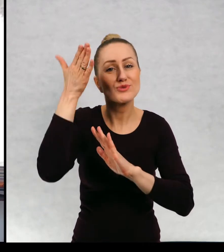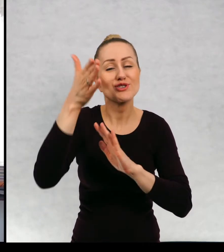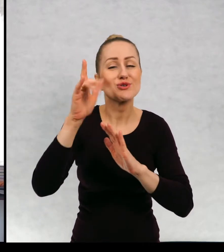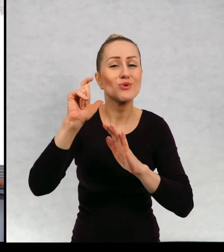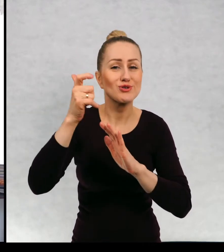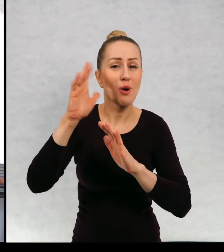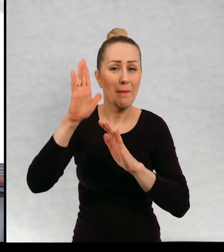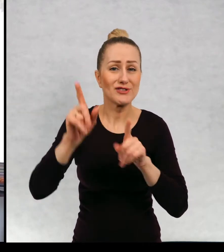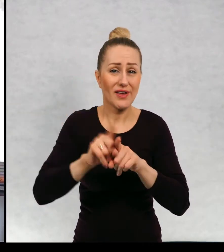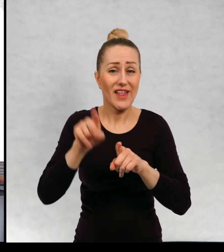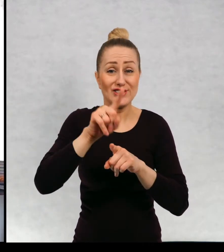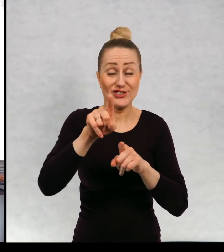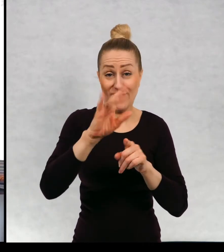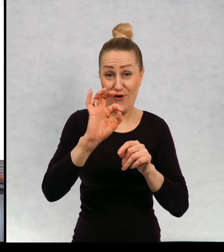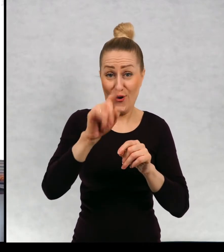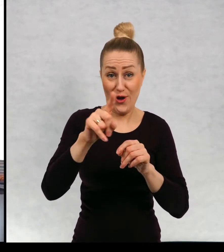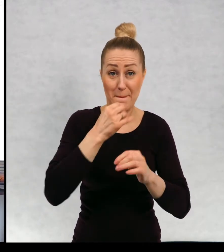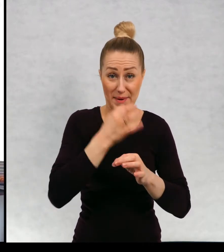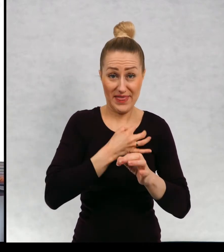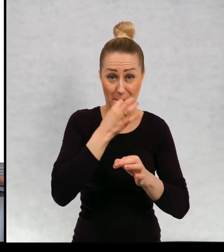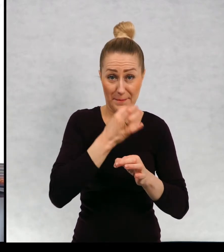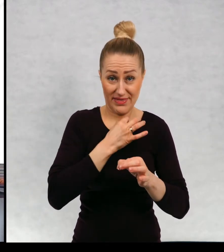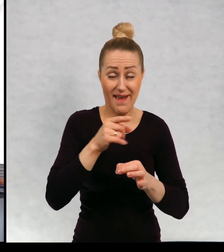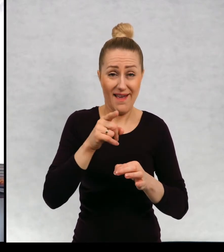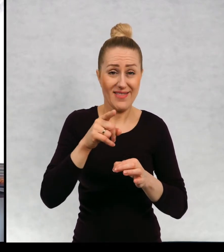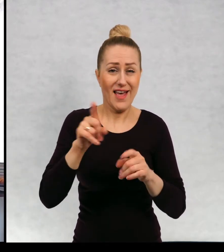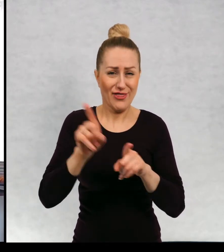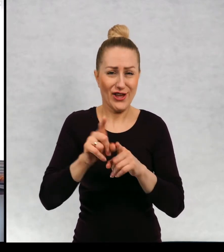wydrukowałam sobie te pytania, od was też coś takiego się